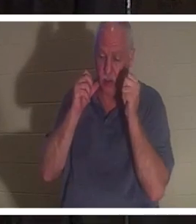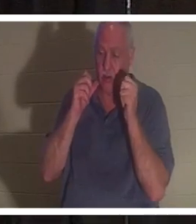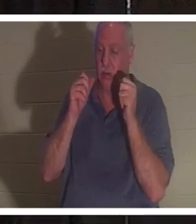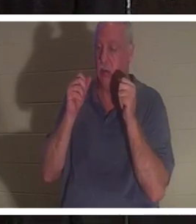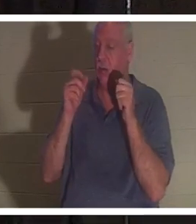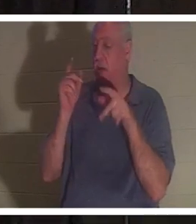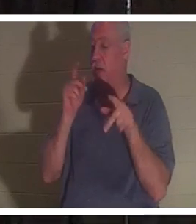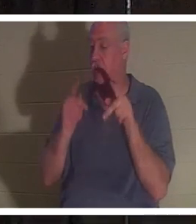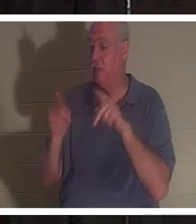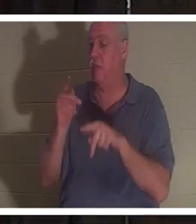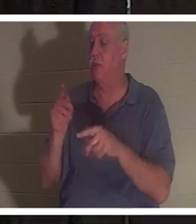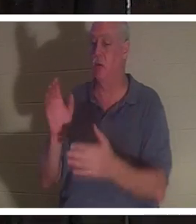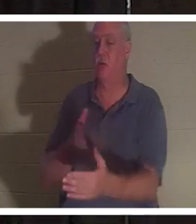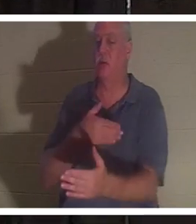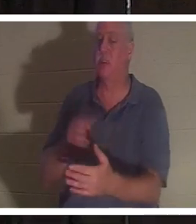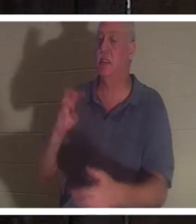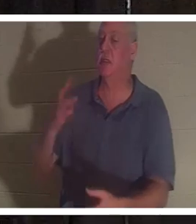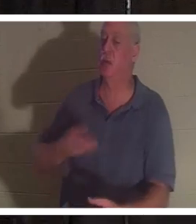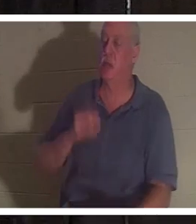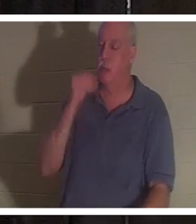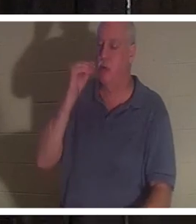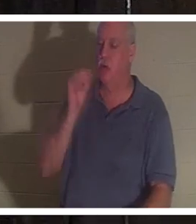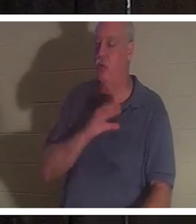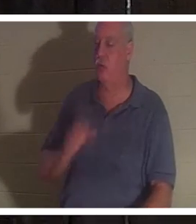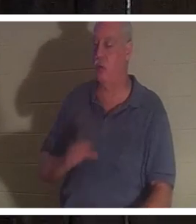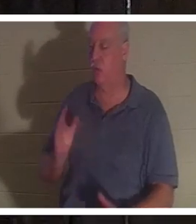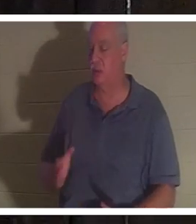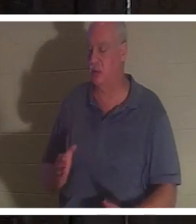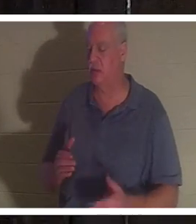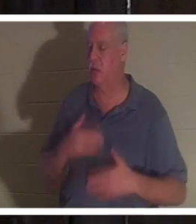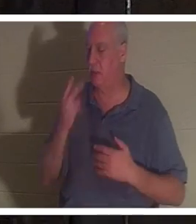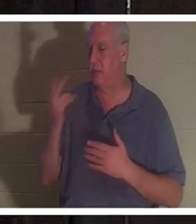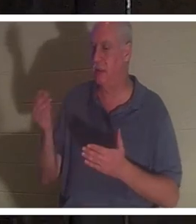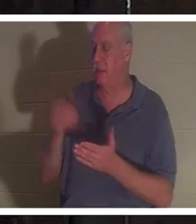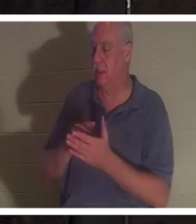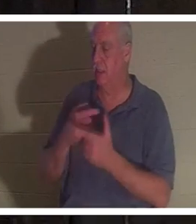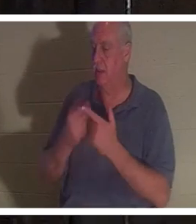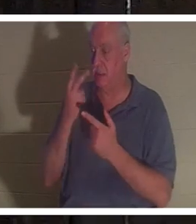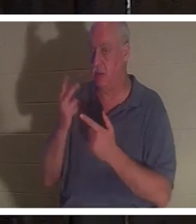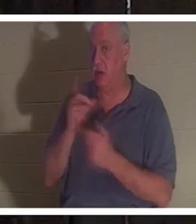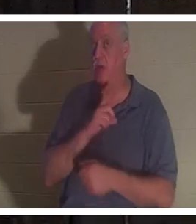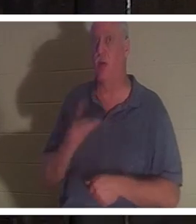她很高兴再次见到朋友，然后她看到了主。主对